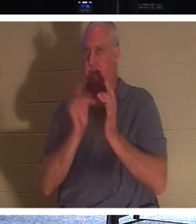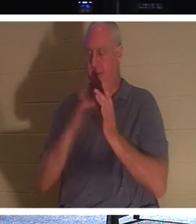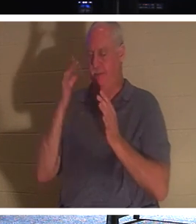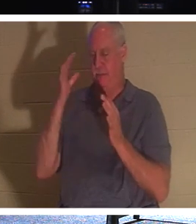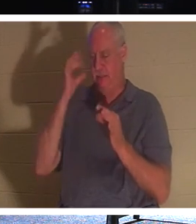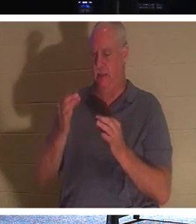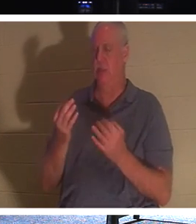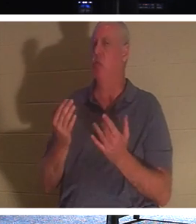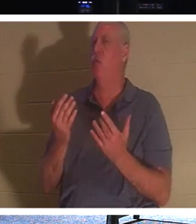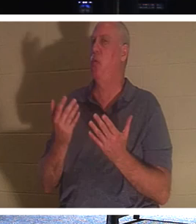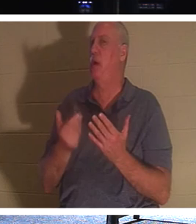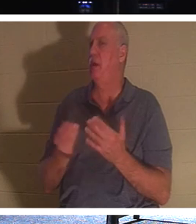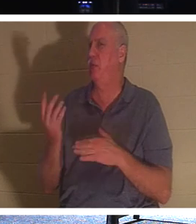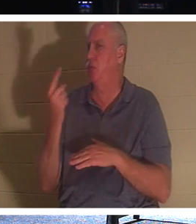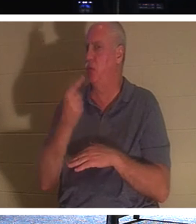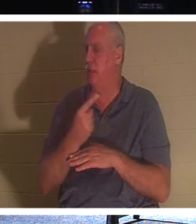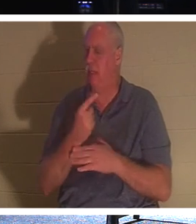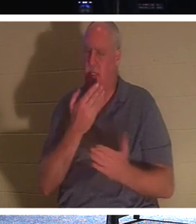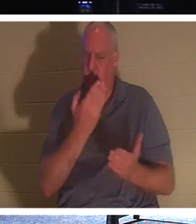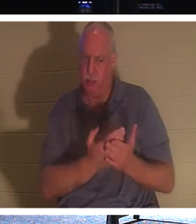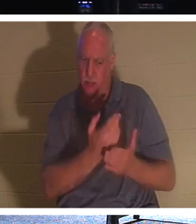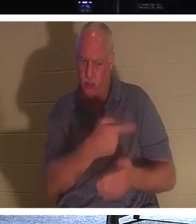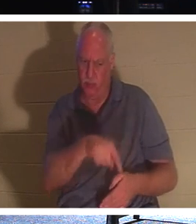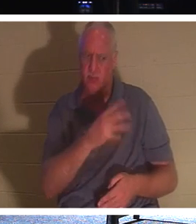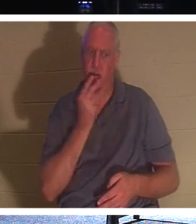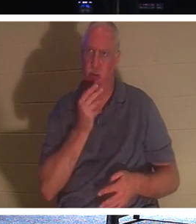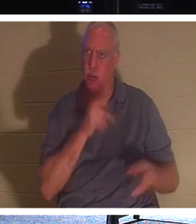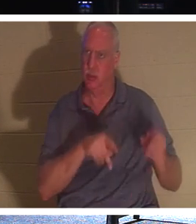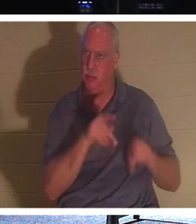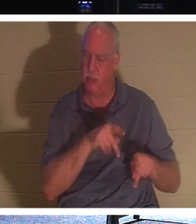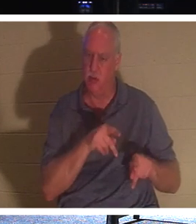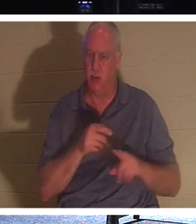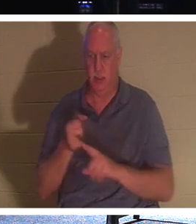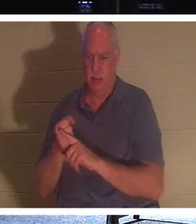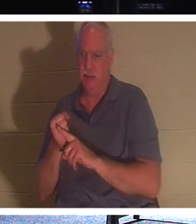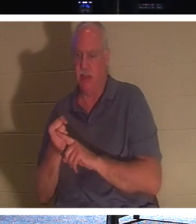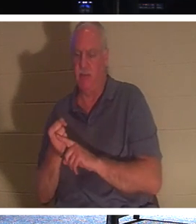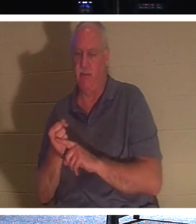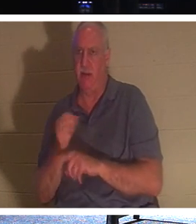向犹太人证明他确实是弥赛亚，他就是复活